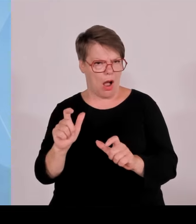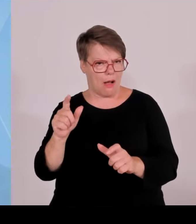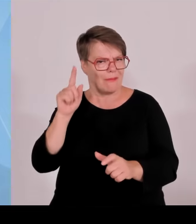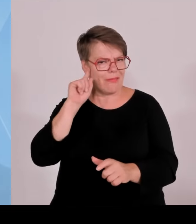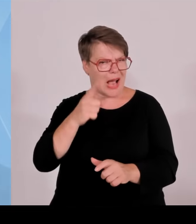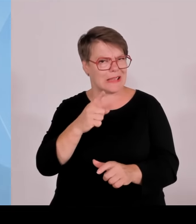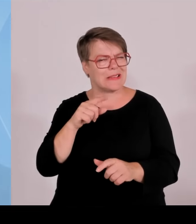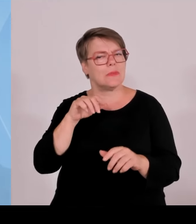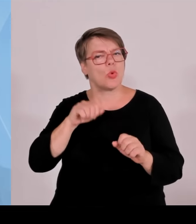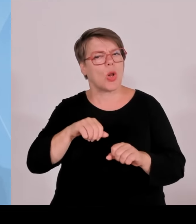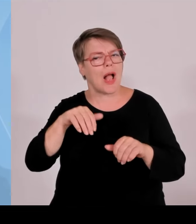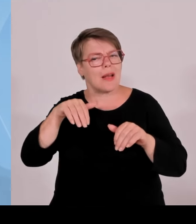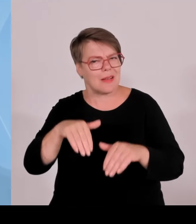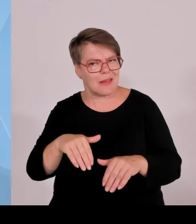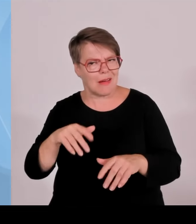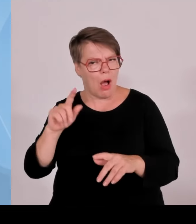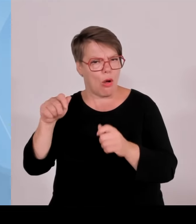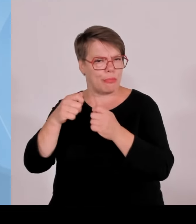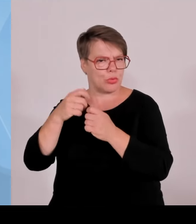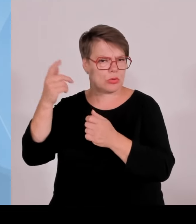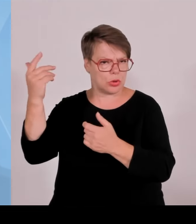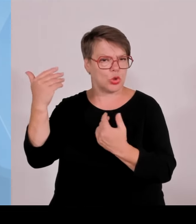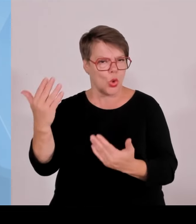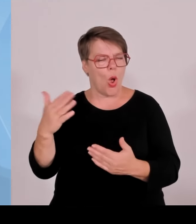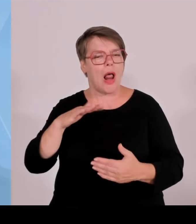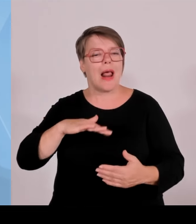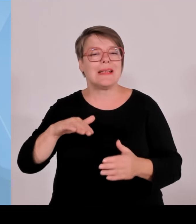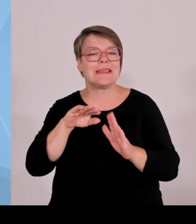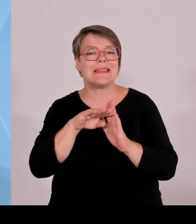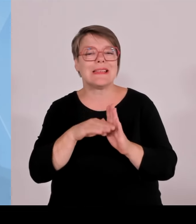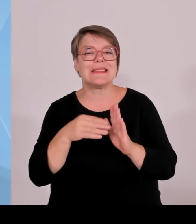verpflichtet wird, 0,2 Cent, die sie jetzt die